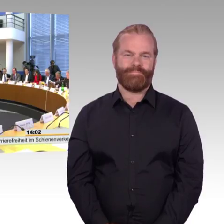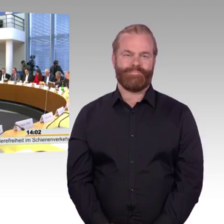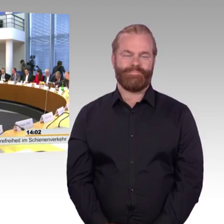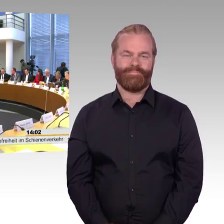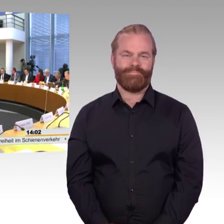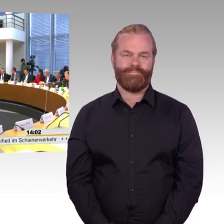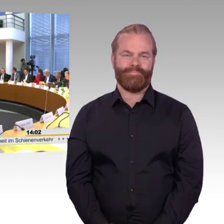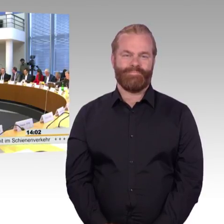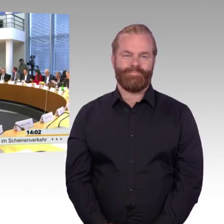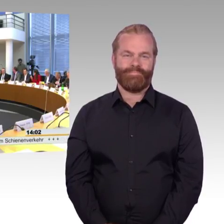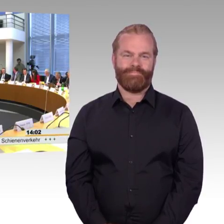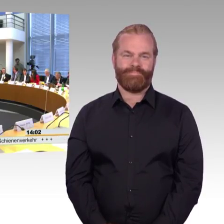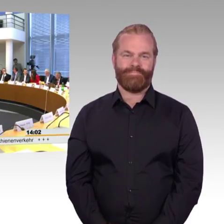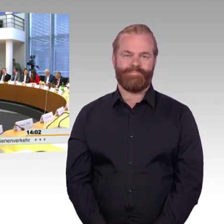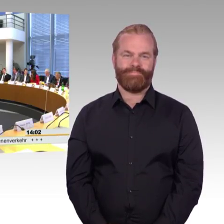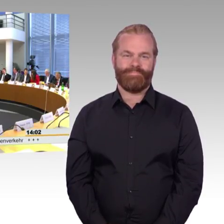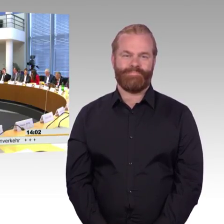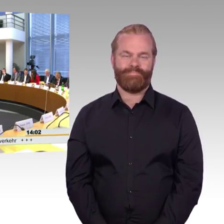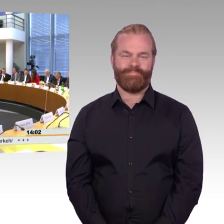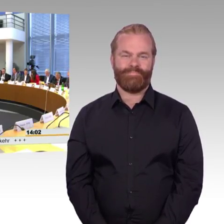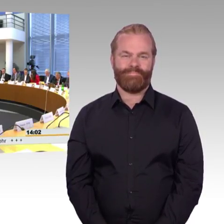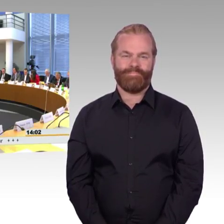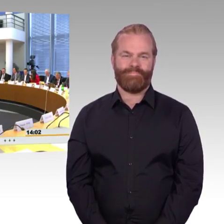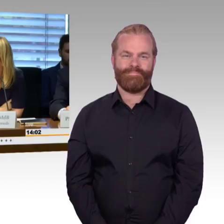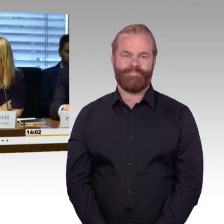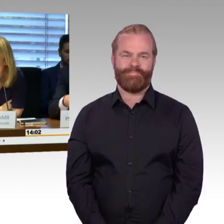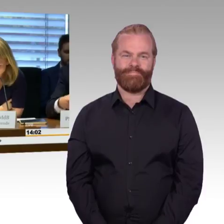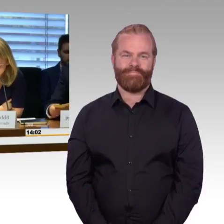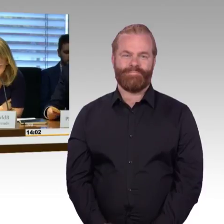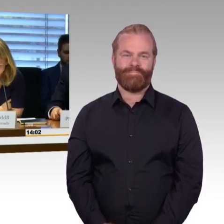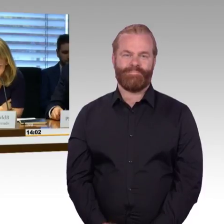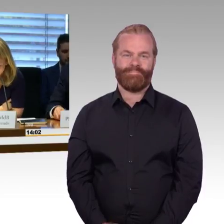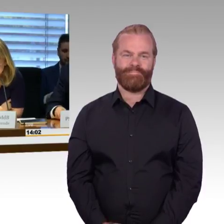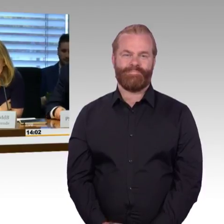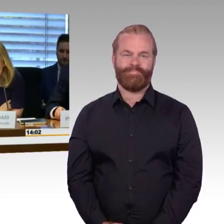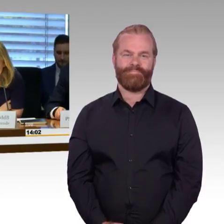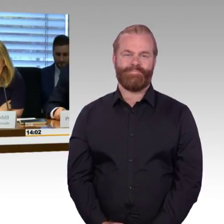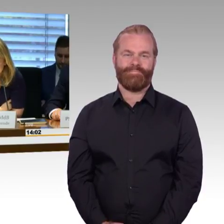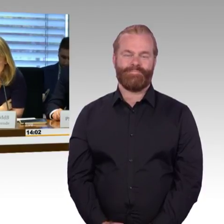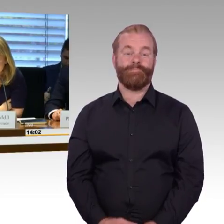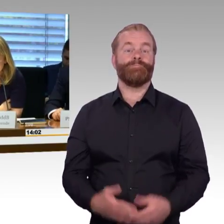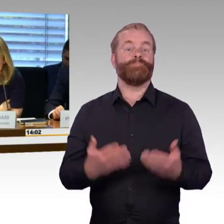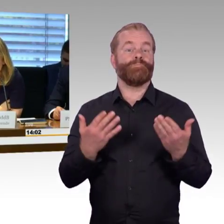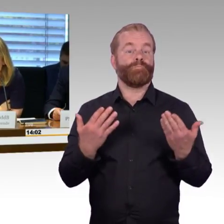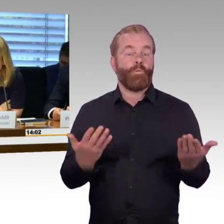So, liebe Kolleginnen und Kollegen, meine Damen und Herren, ich begrüße Sie ganz herzlich zu der 22.